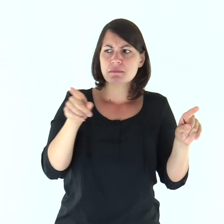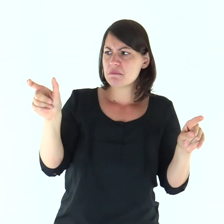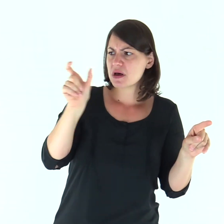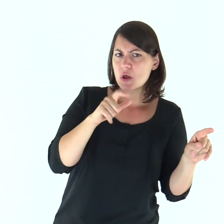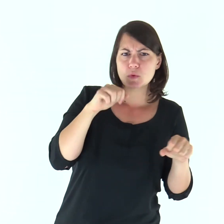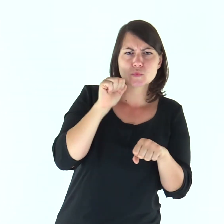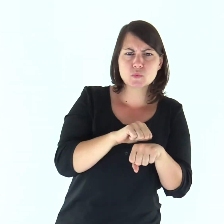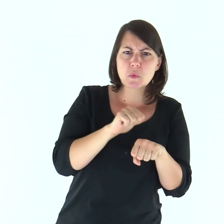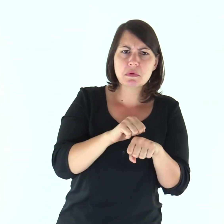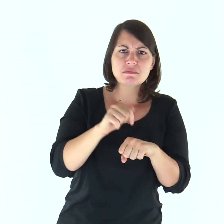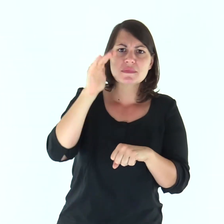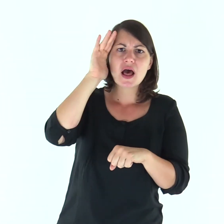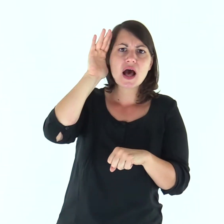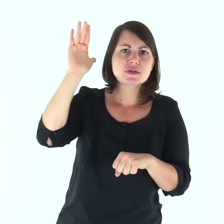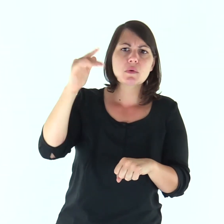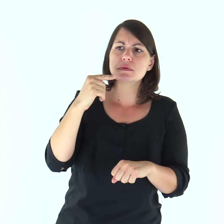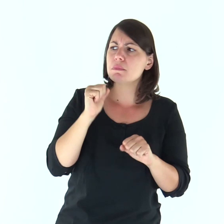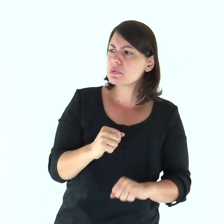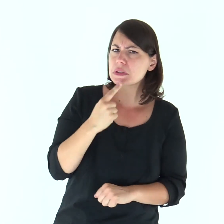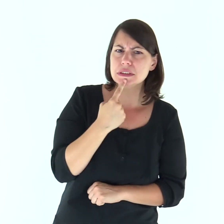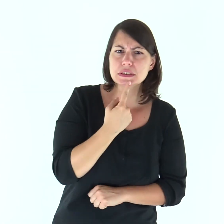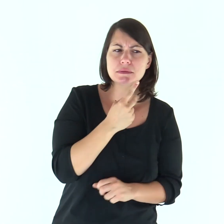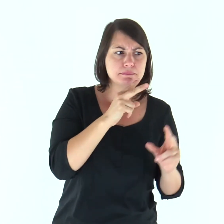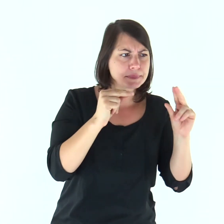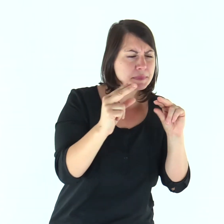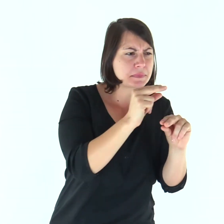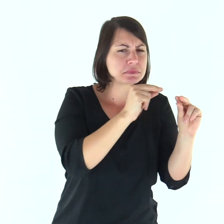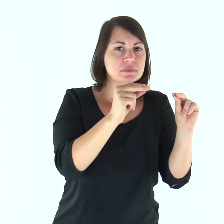«Questa parola è dura! Chi può ascoltarla?».